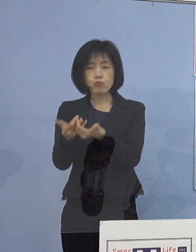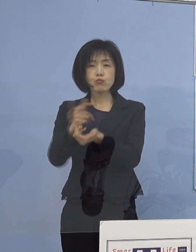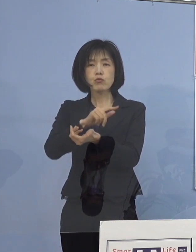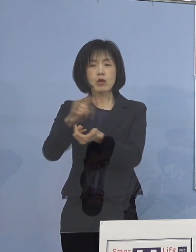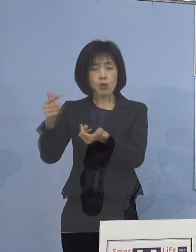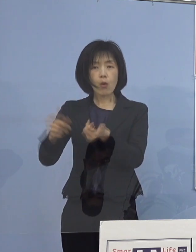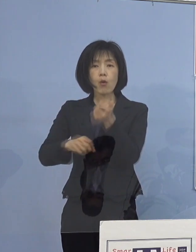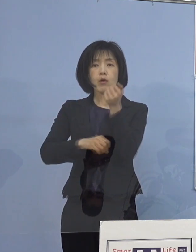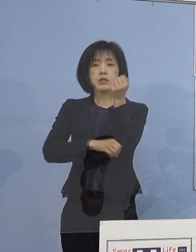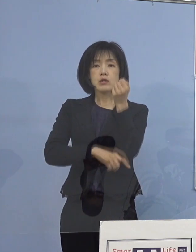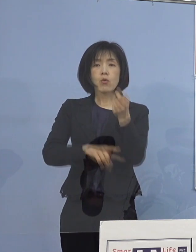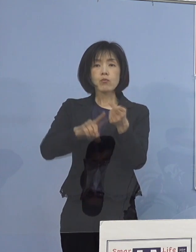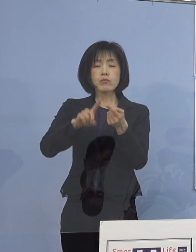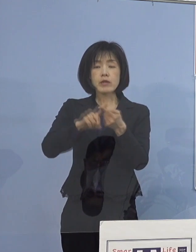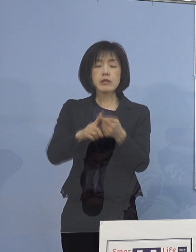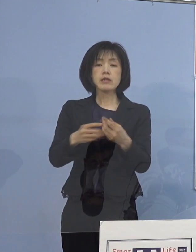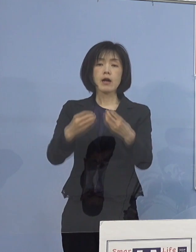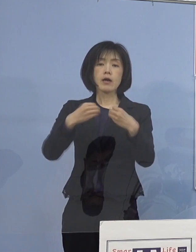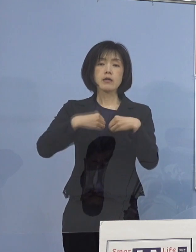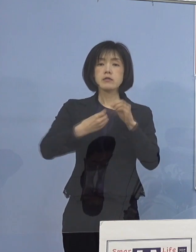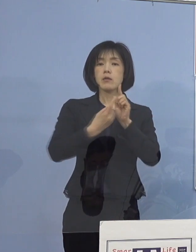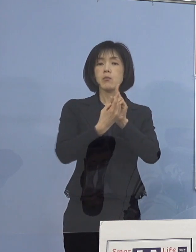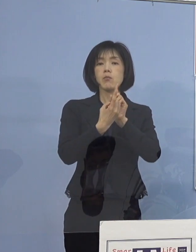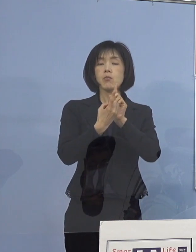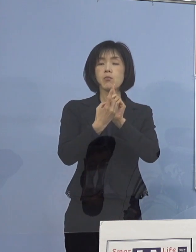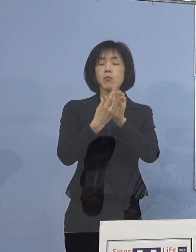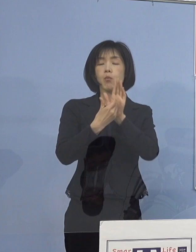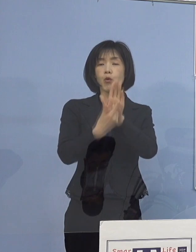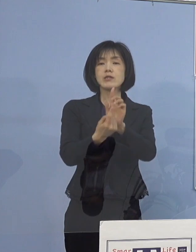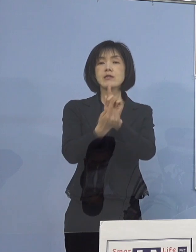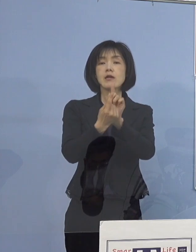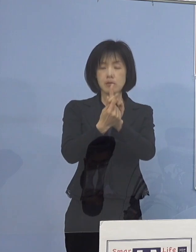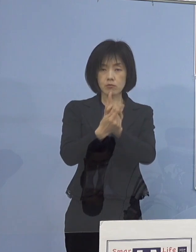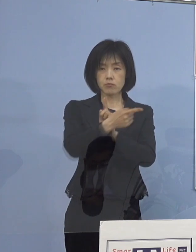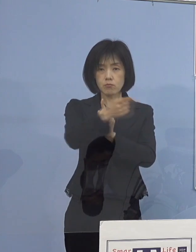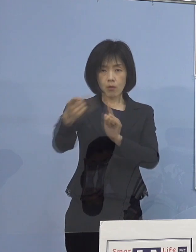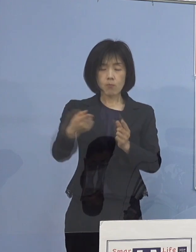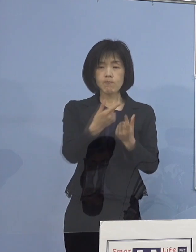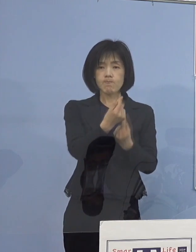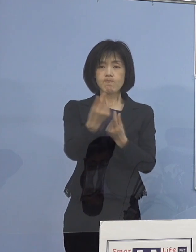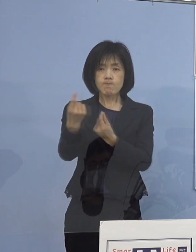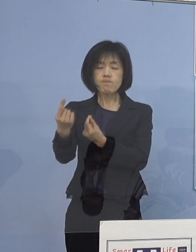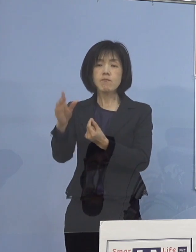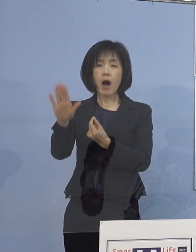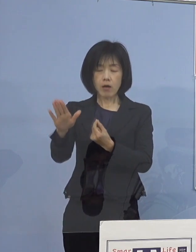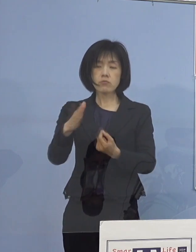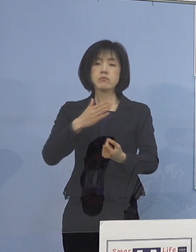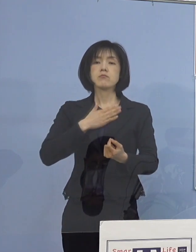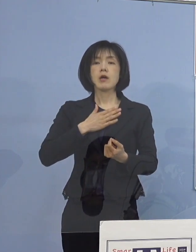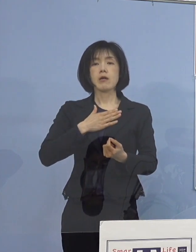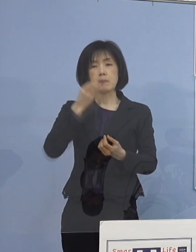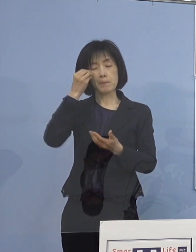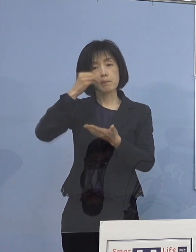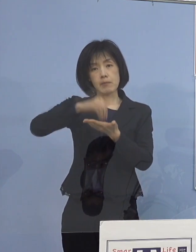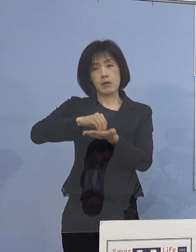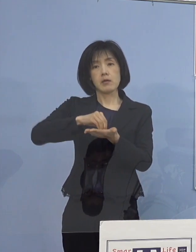基本的な感染防止対策が 講じられていることが確認できると同時に